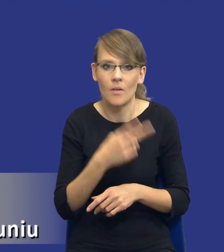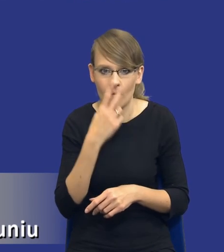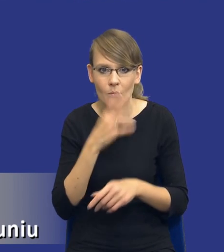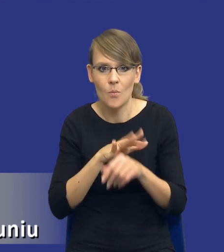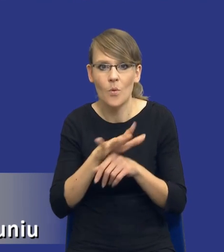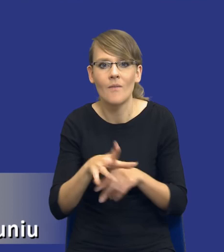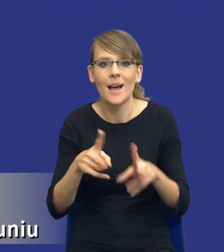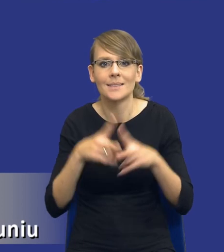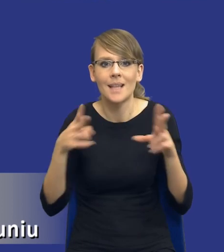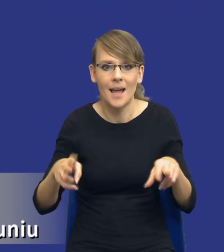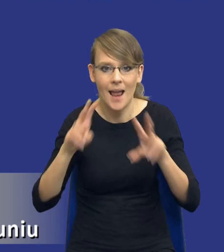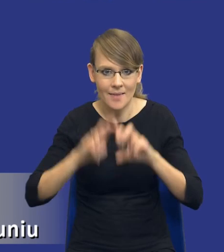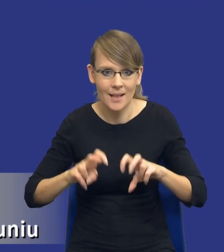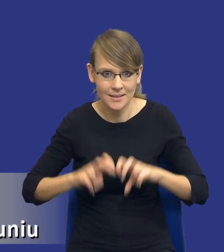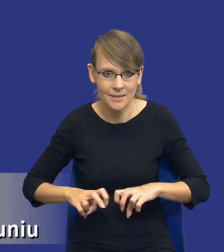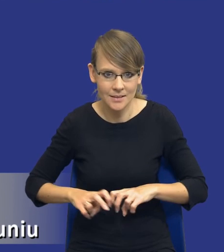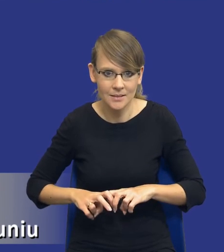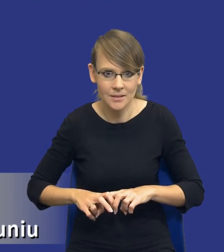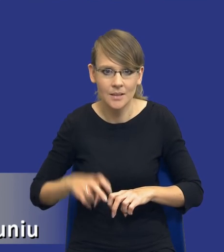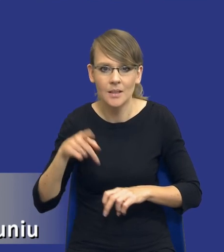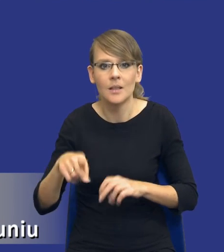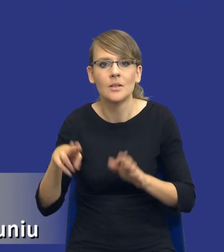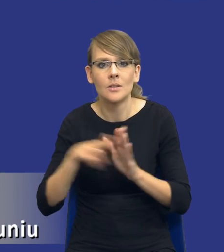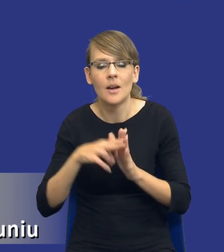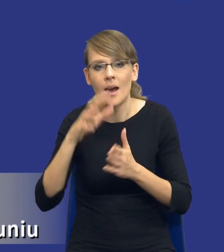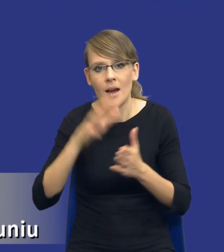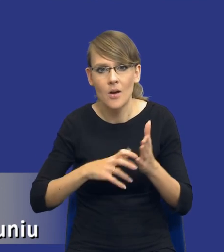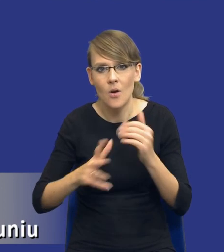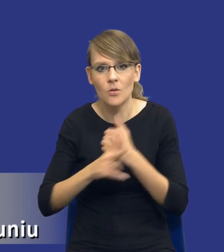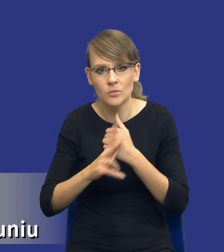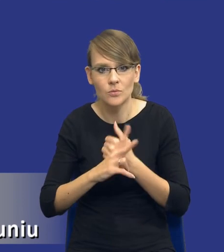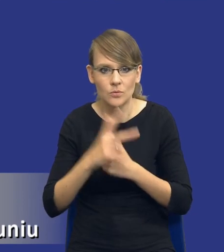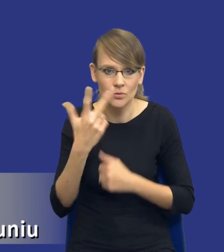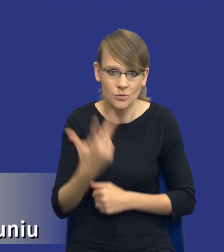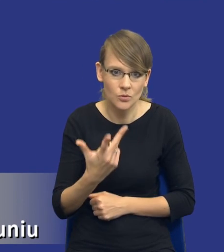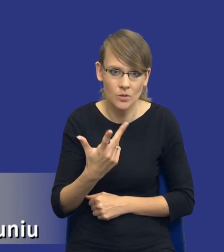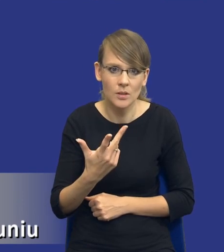na zakres analizy, który jest przewidziany w przepisie artykułu 83